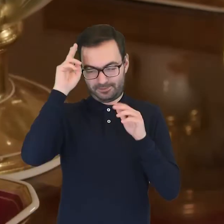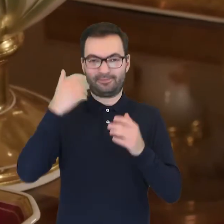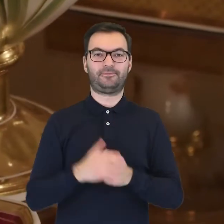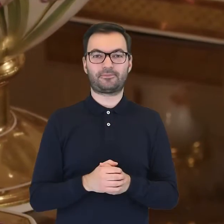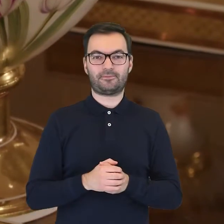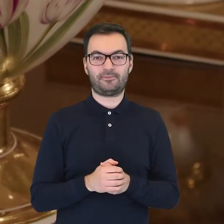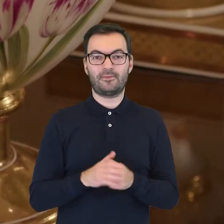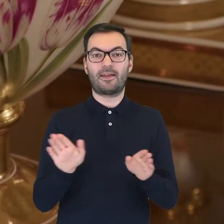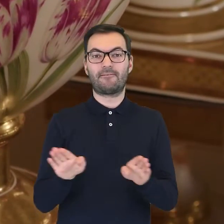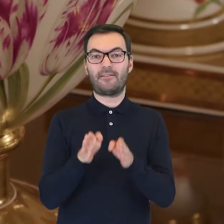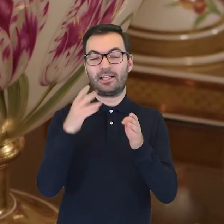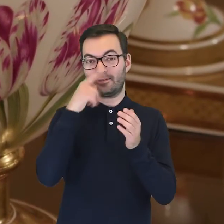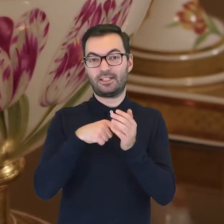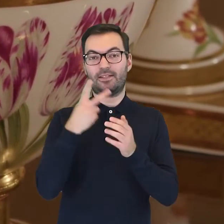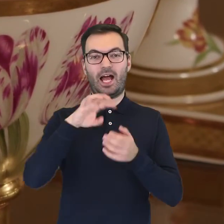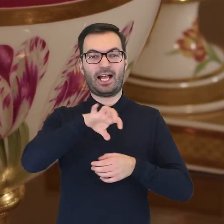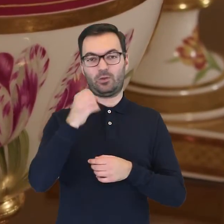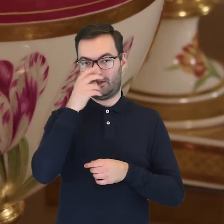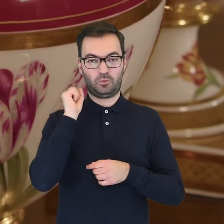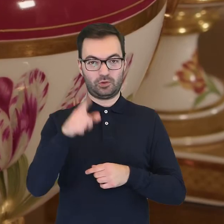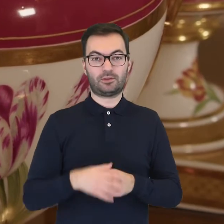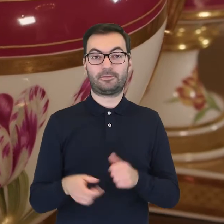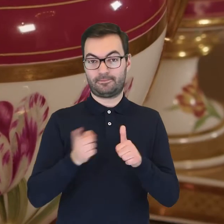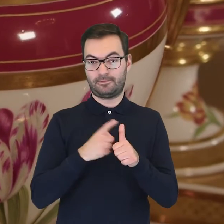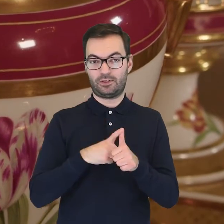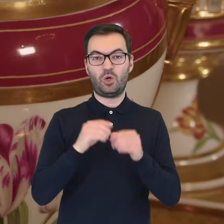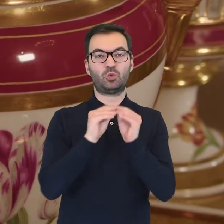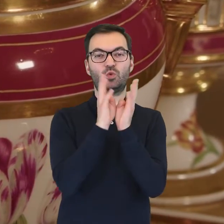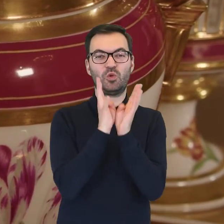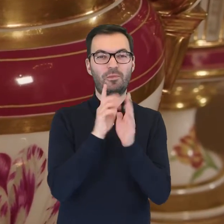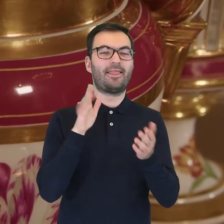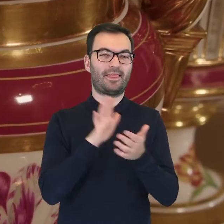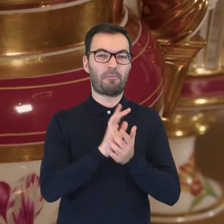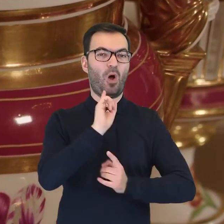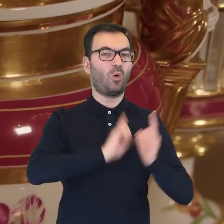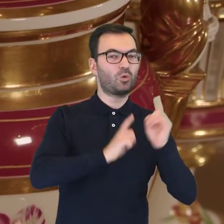Na brzuścu wazy widać dwa gatunki kwiatów. Jeden z nich to tulipan ogrodowy,